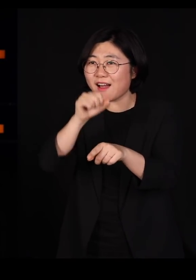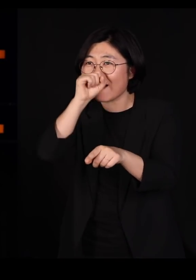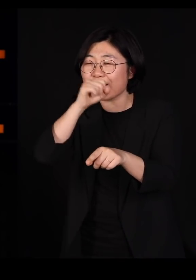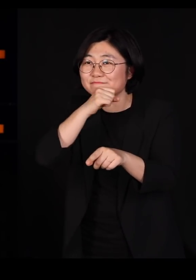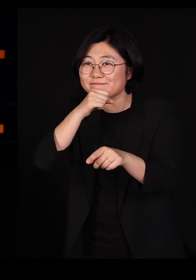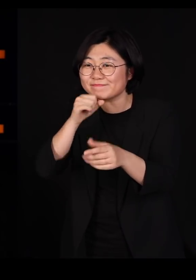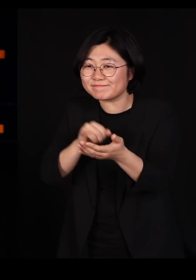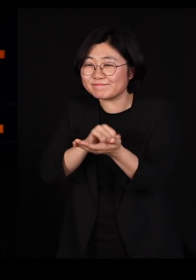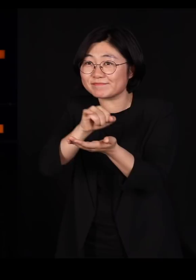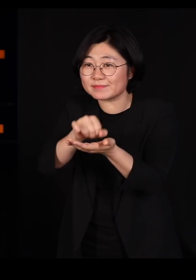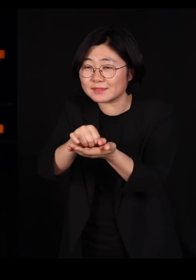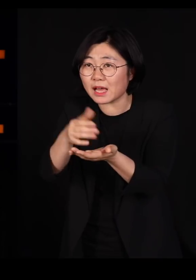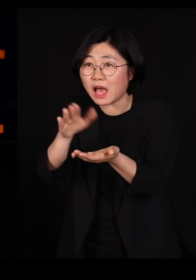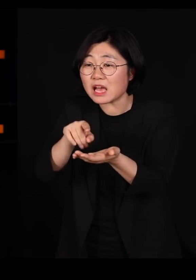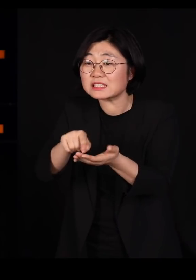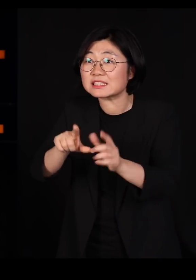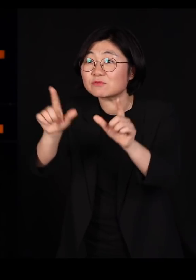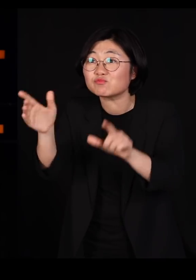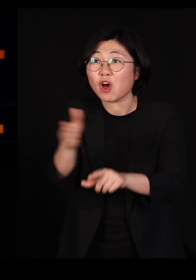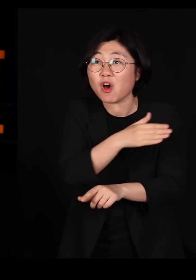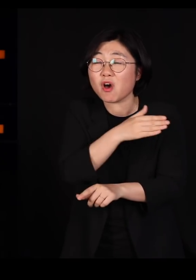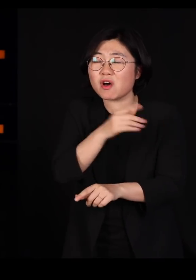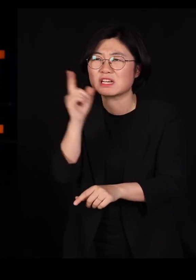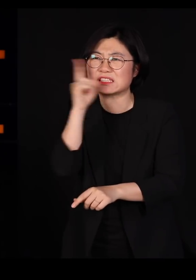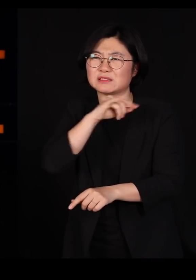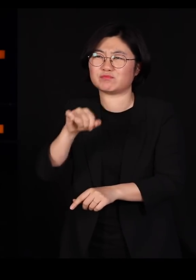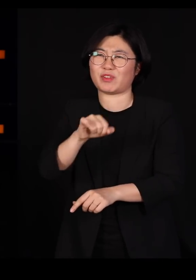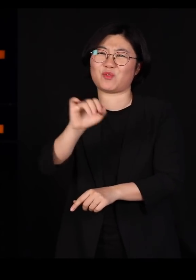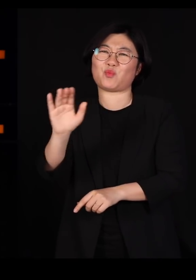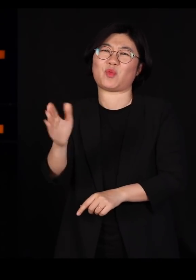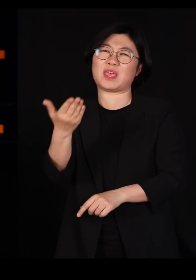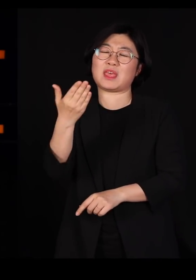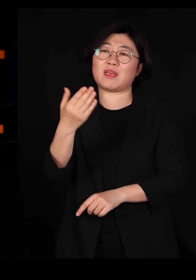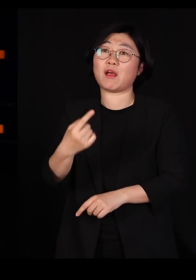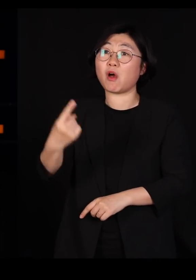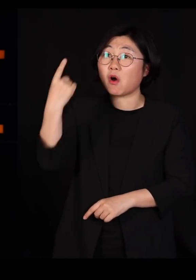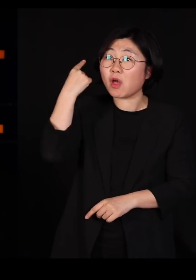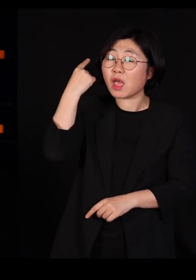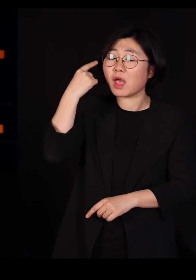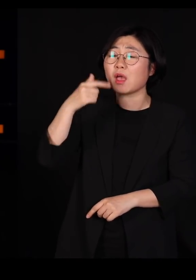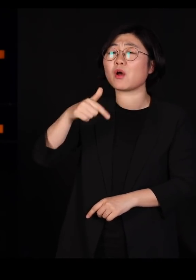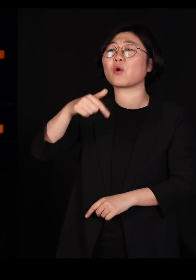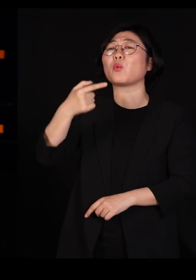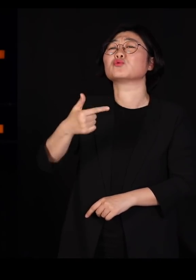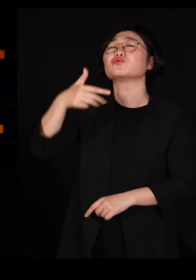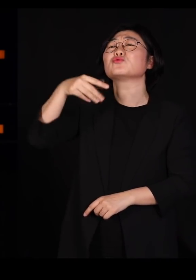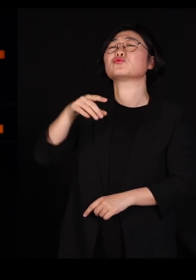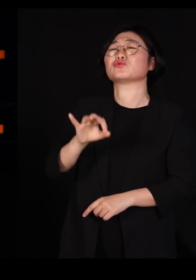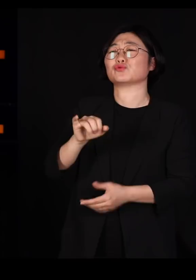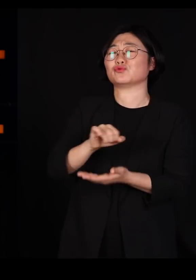그날부터 해충이 됩니다 어제는 곤충이었는데, 오늘부터는 해충입니다